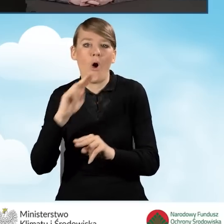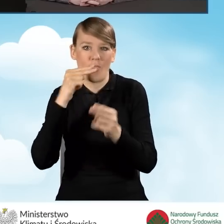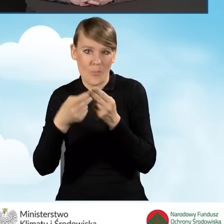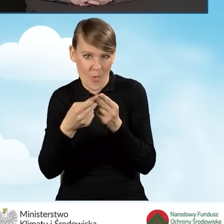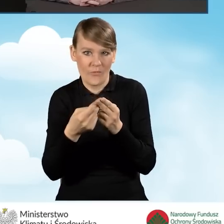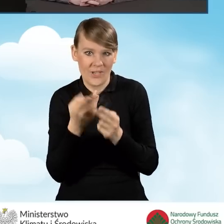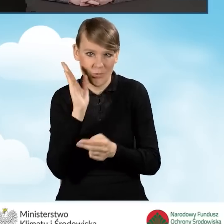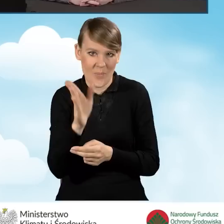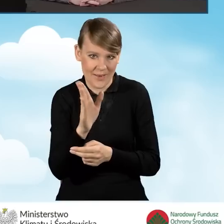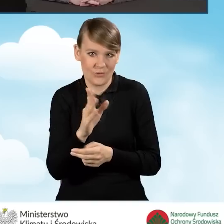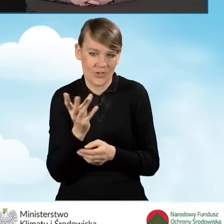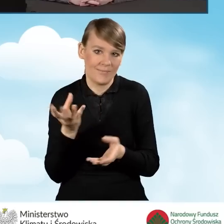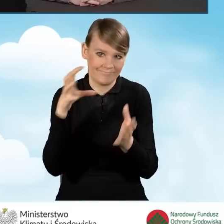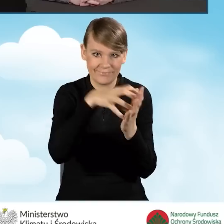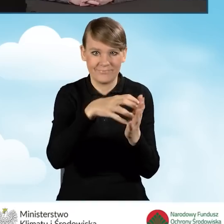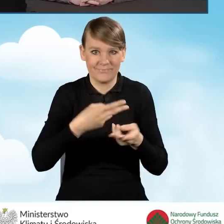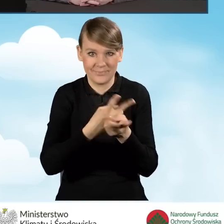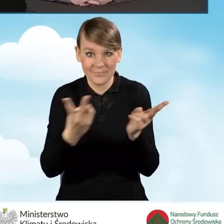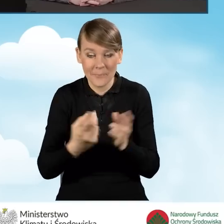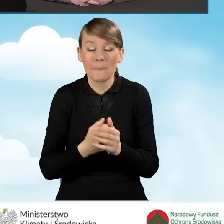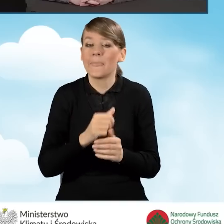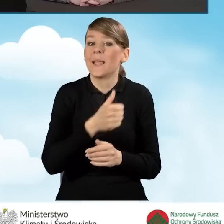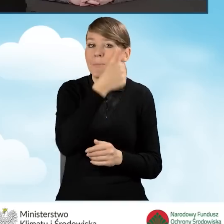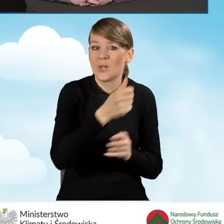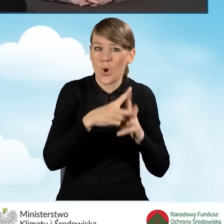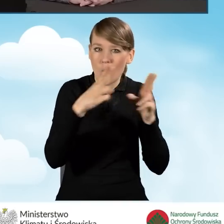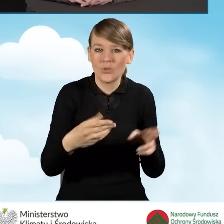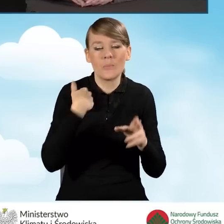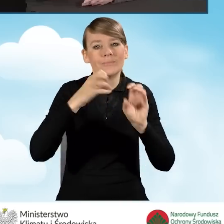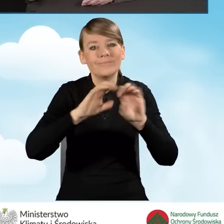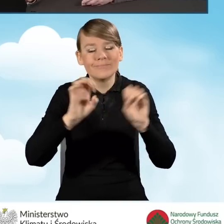Poprzedni odcinek poświęcony był najnowszym zmianom w programie Czyste Powietrze.